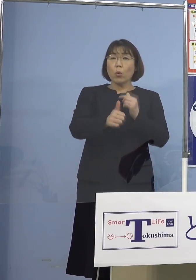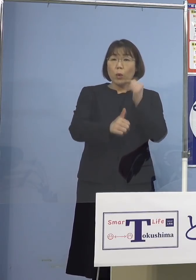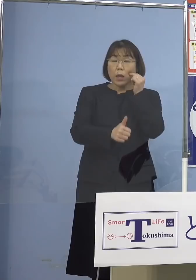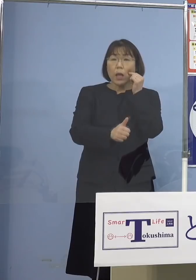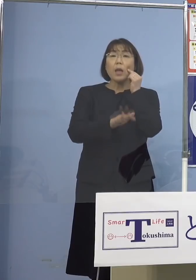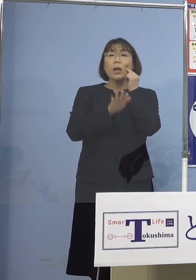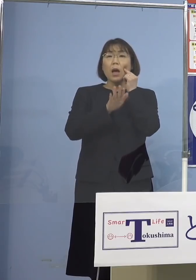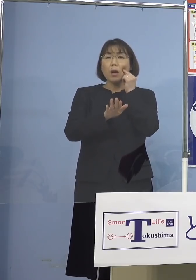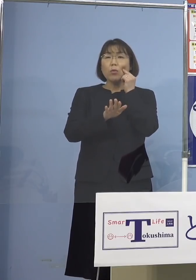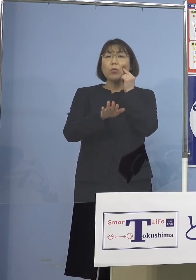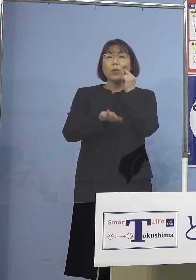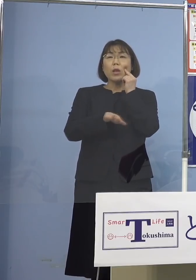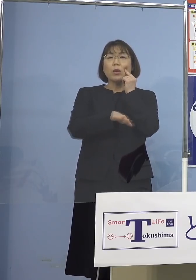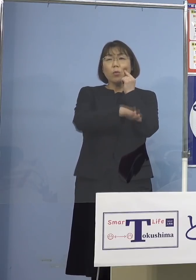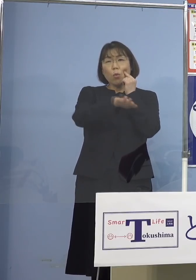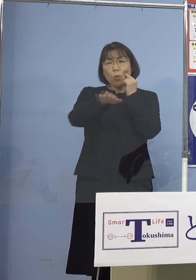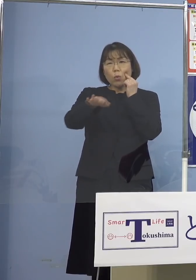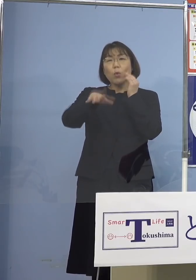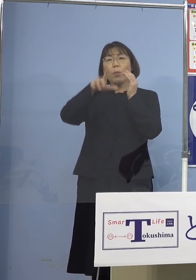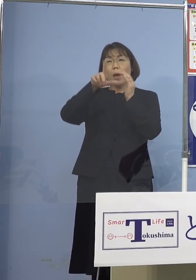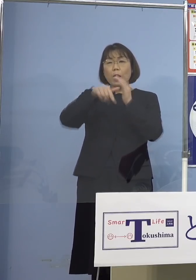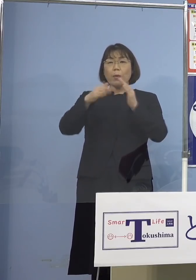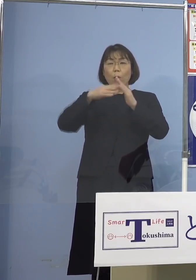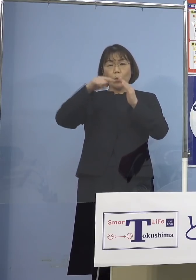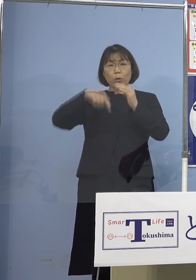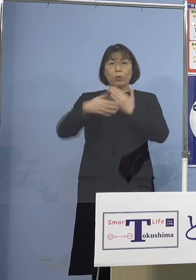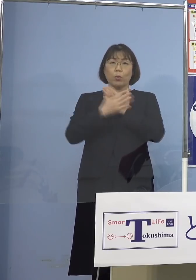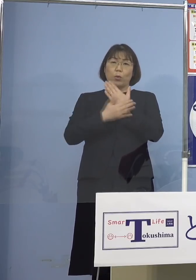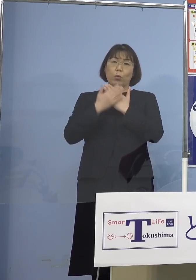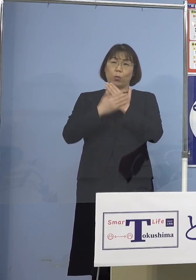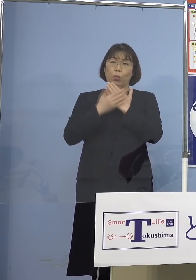ご家庭で療養されたり 何かするということになりますので